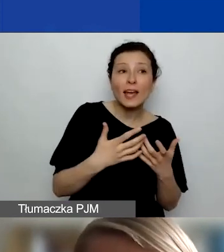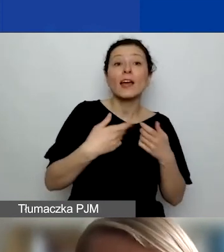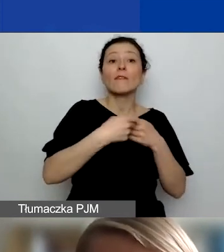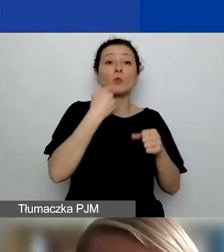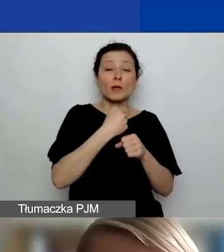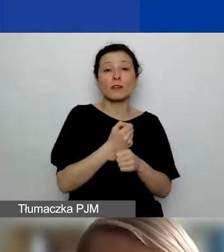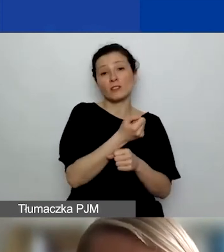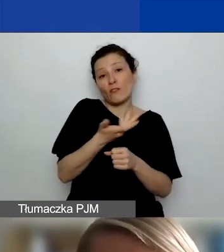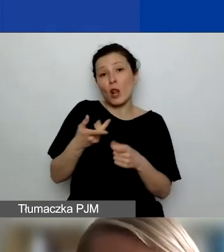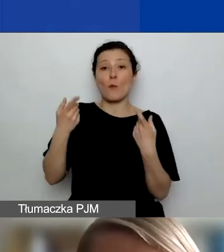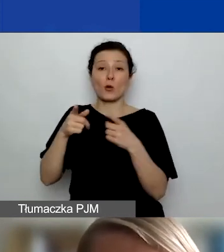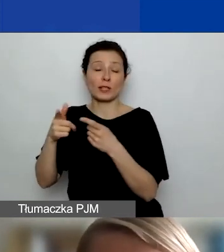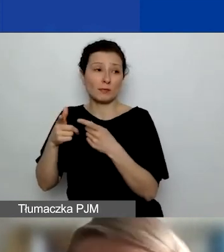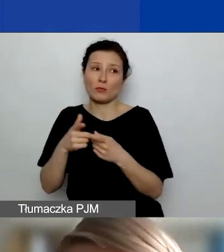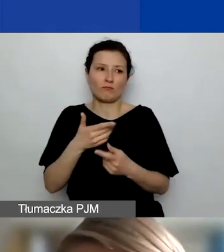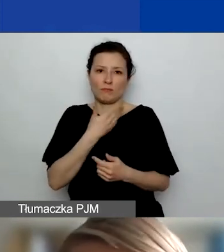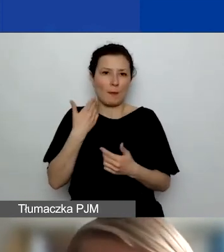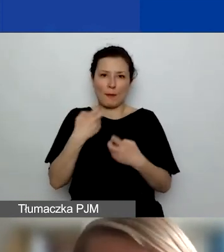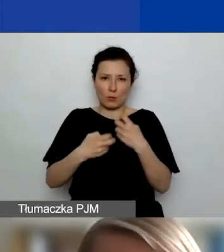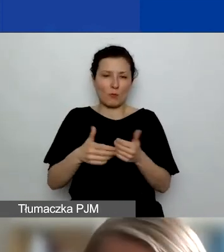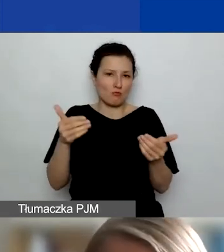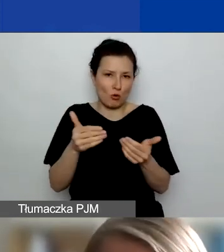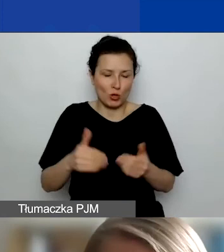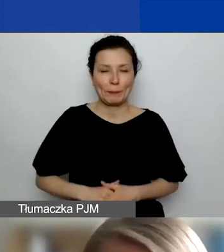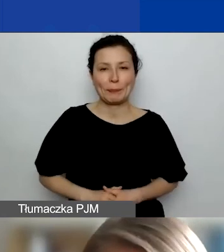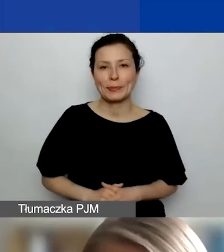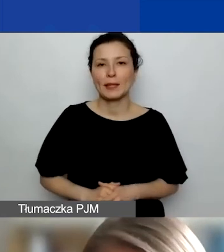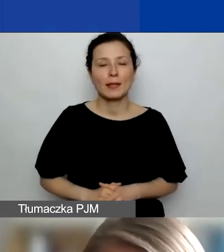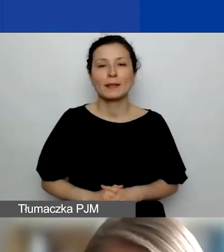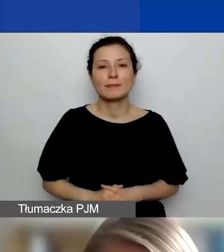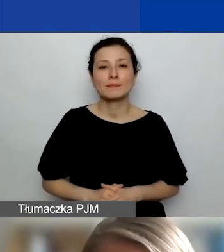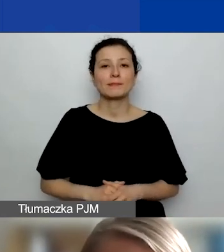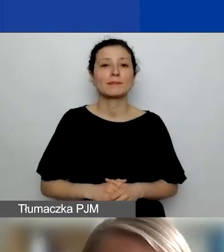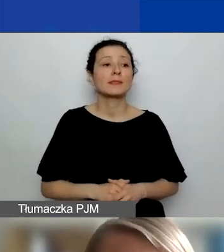może występować w kilku, nawet kilkunastu. Udział partnera we wniosku